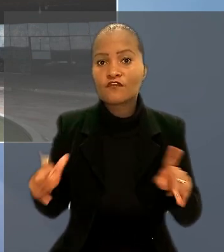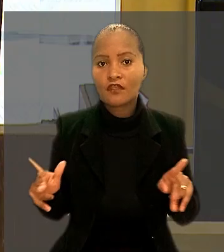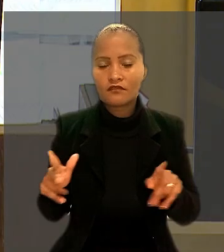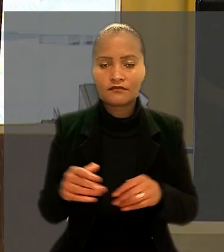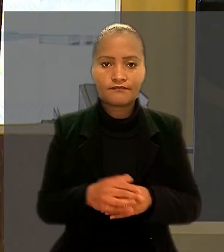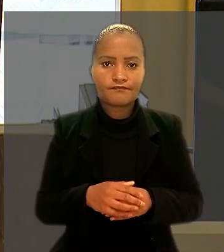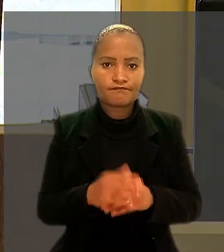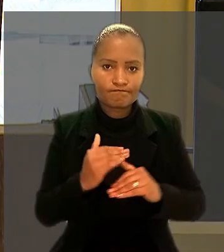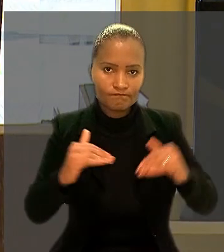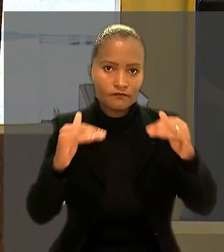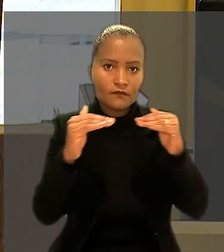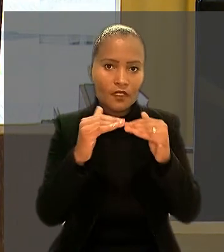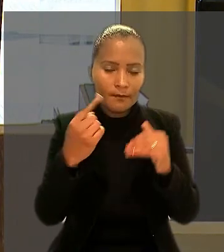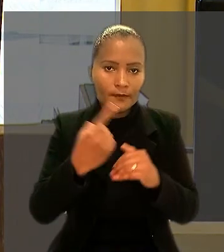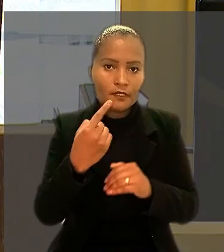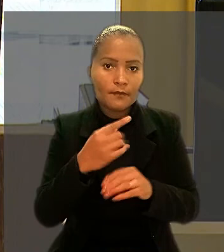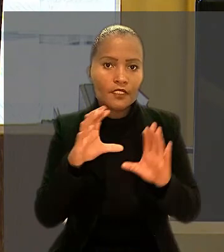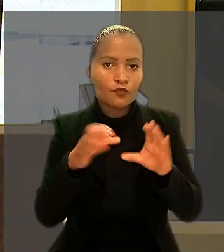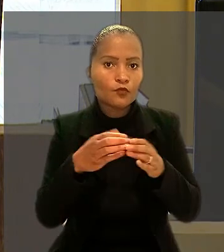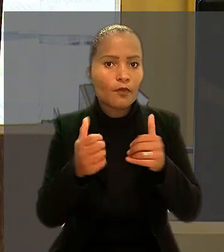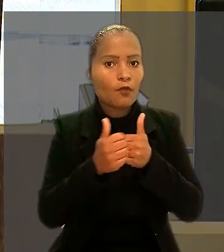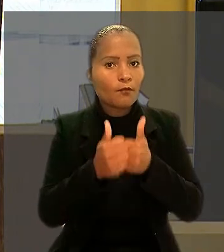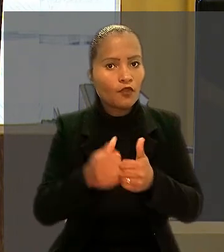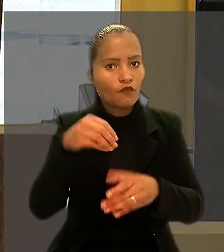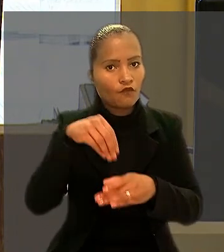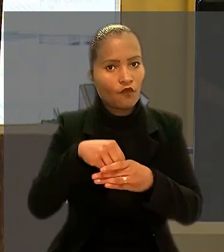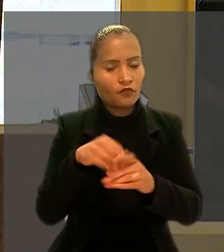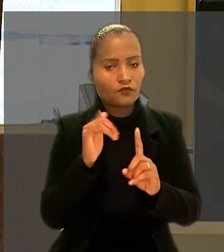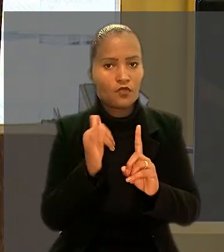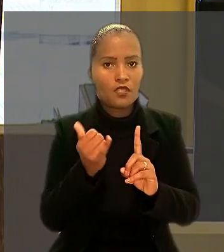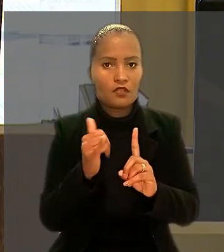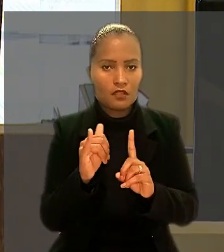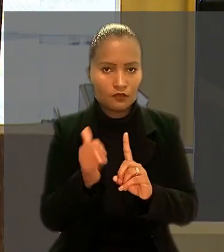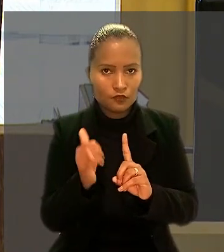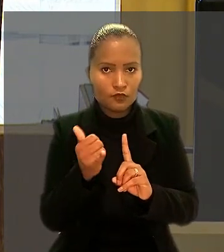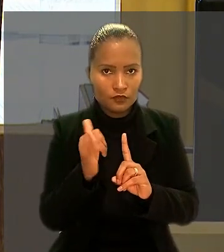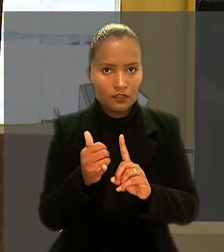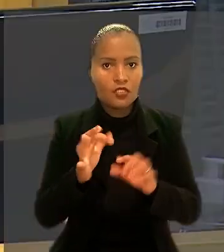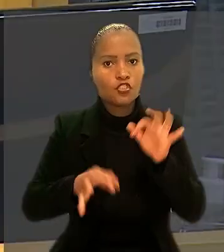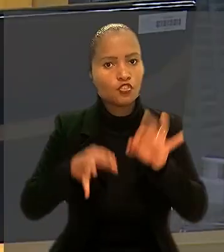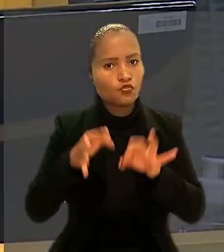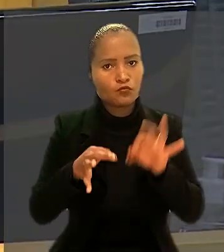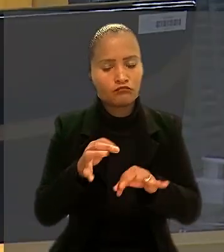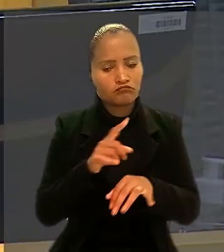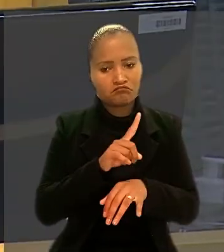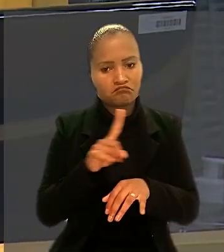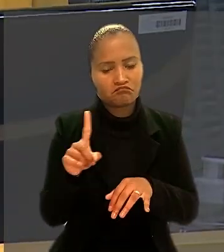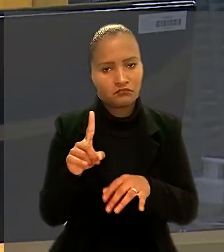Por unanimidade, a 1ª Turma acompanhou o voto do relator e julgou improcedente o pedido do engenheiro